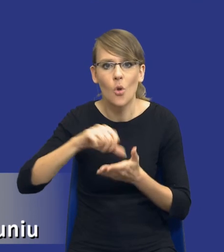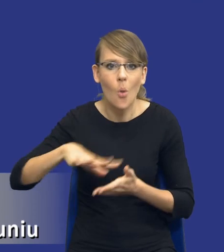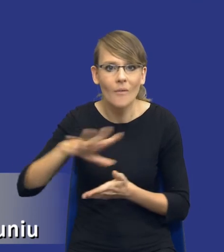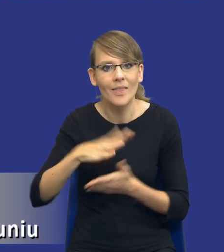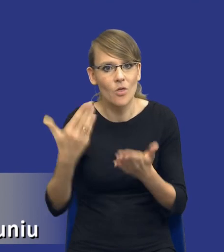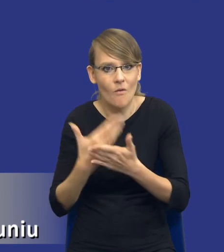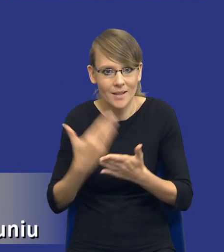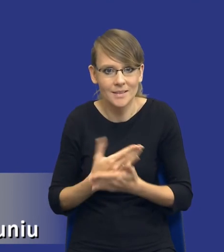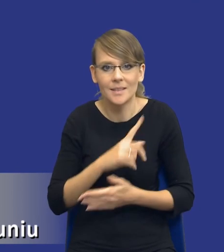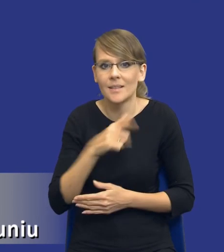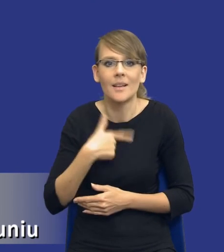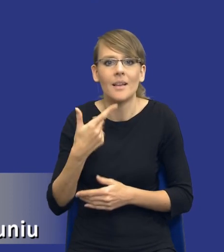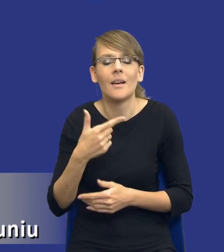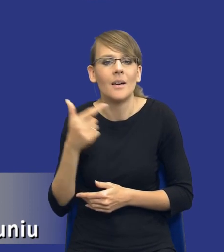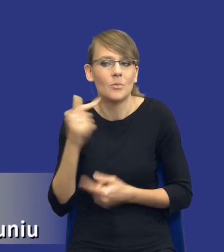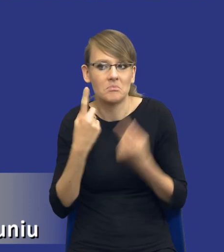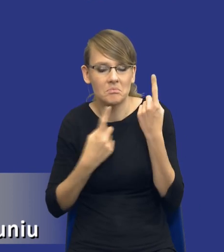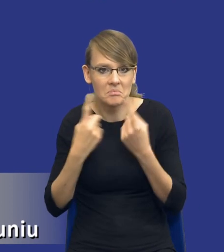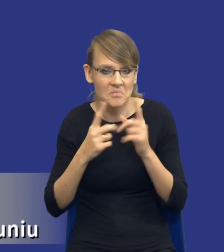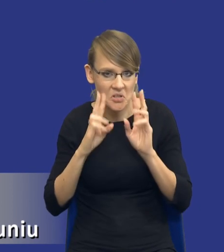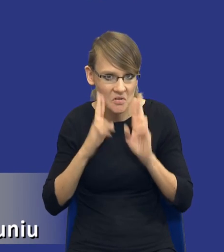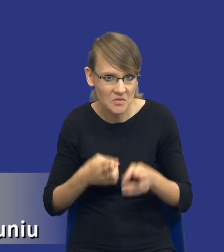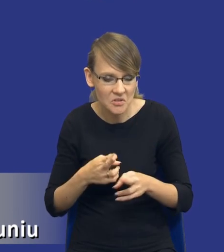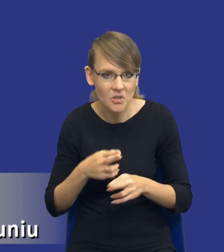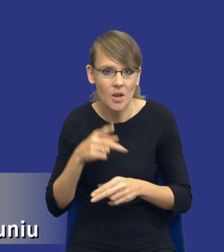Czyli musimy się nad tym zastanowić, czy rzeczywiście możemy te aspekty w ogóle